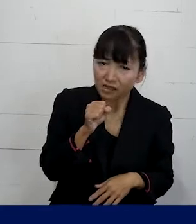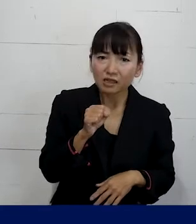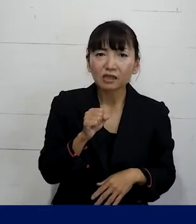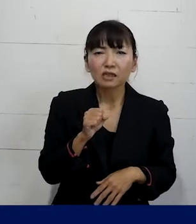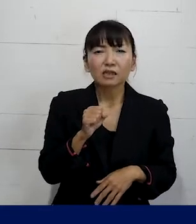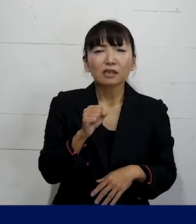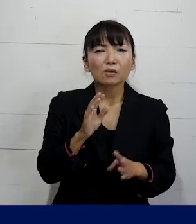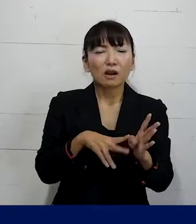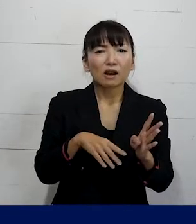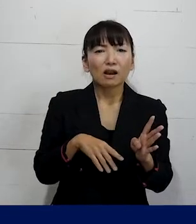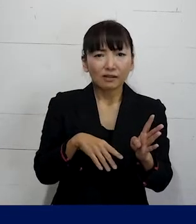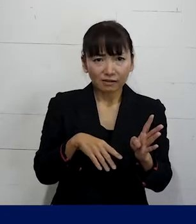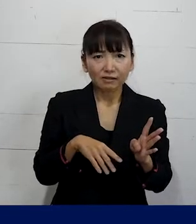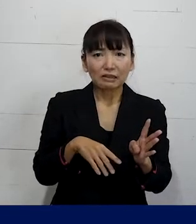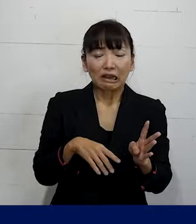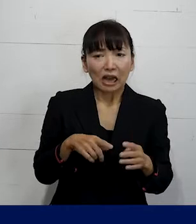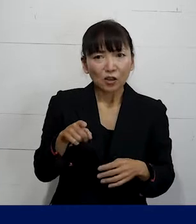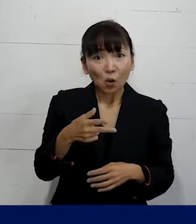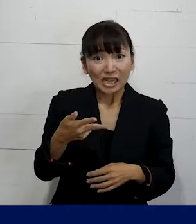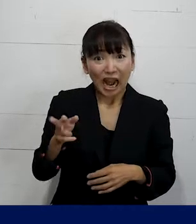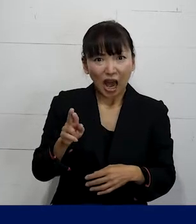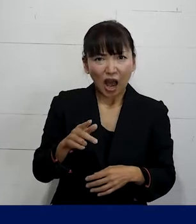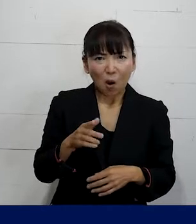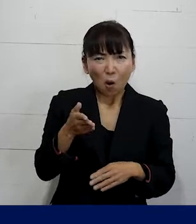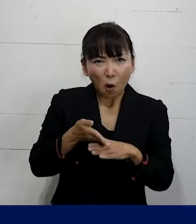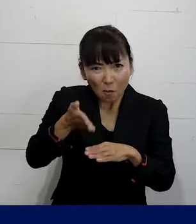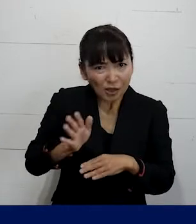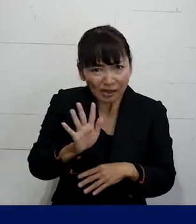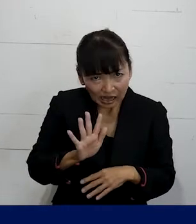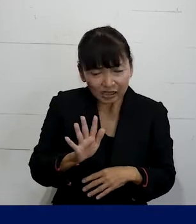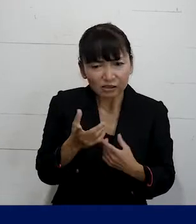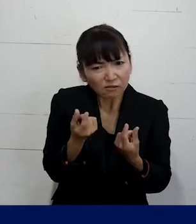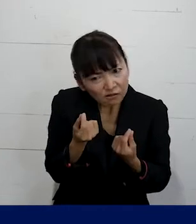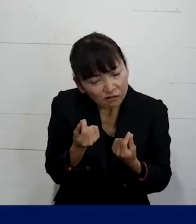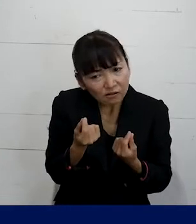これはSOGIハラとまでは言えないんじゃないかなとか